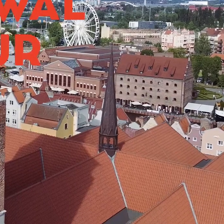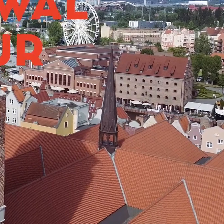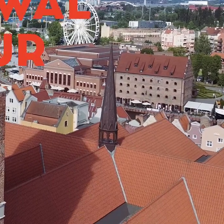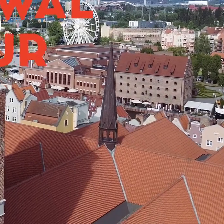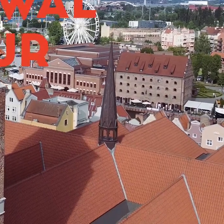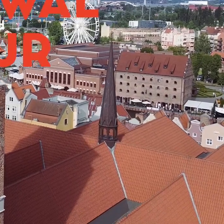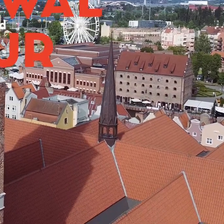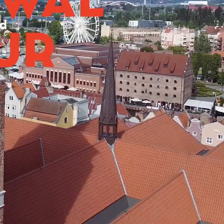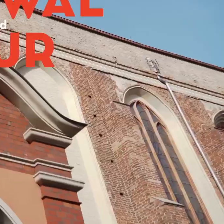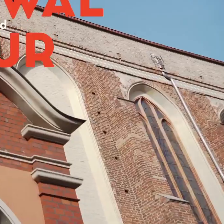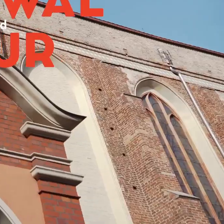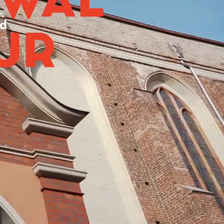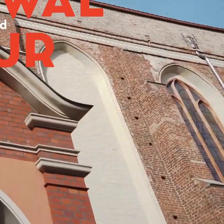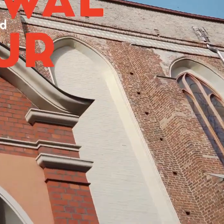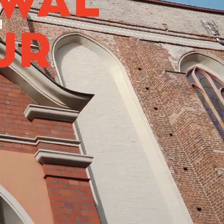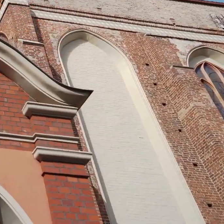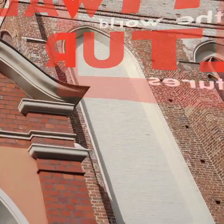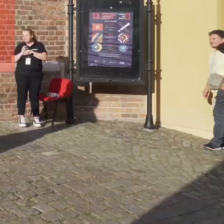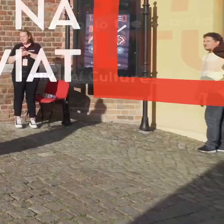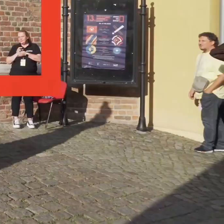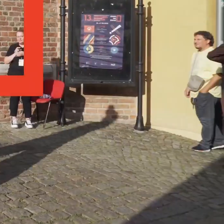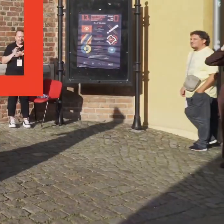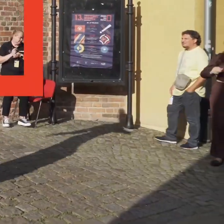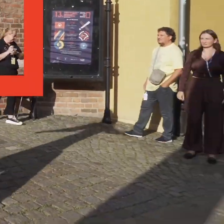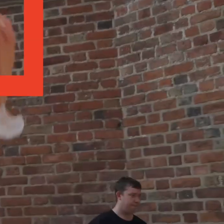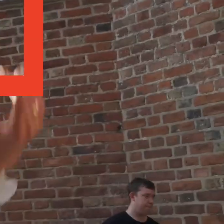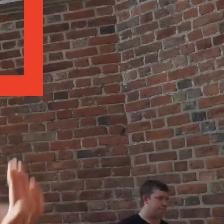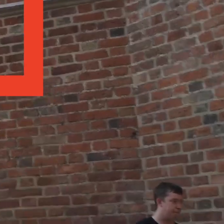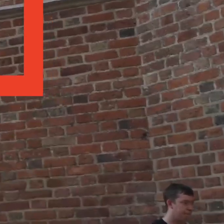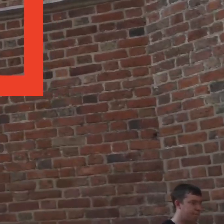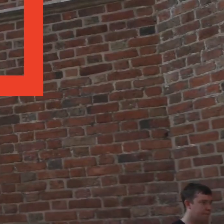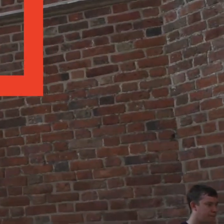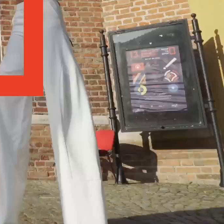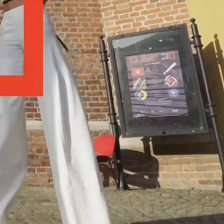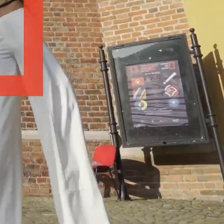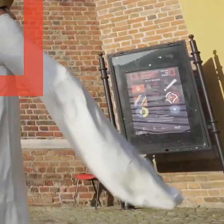[Spokojna muzyka]